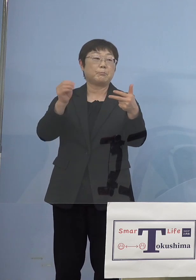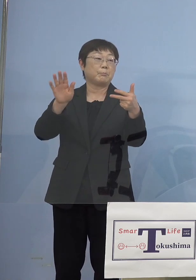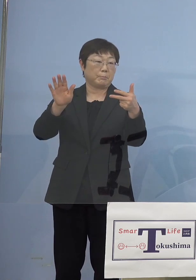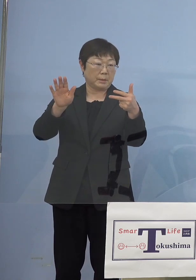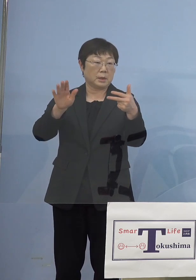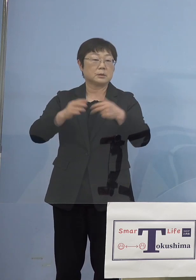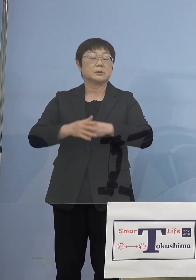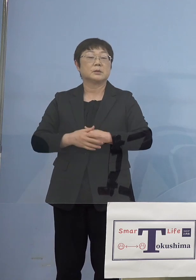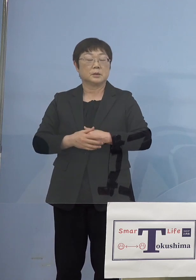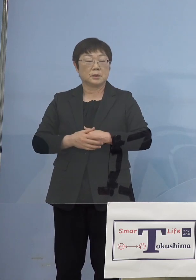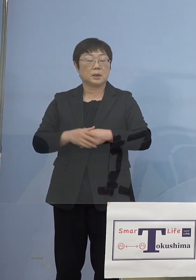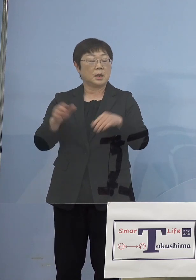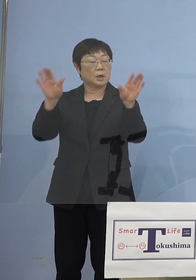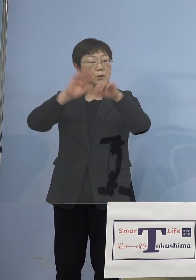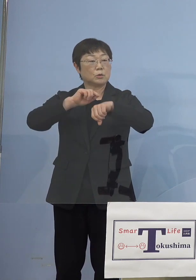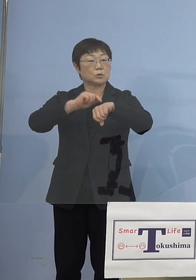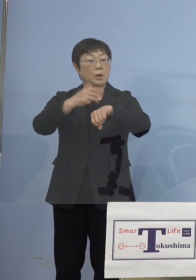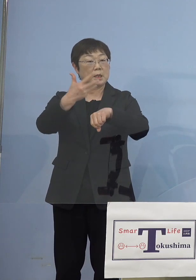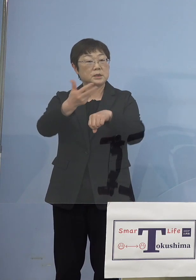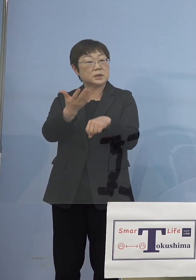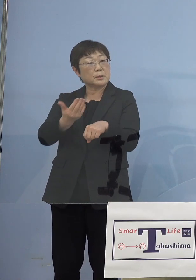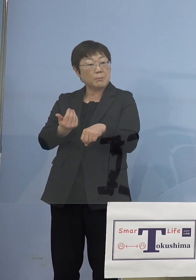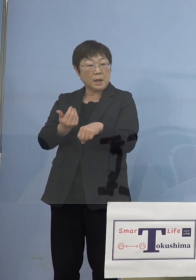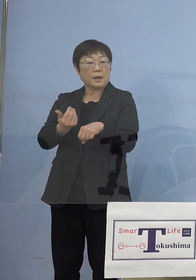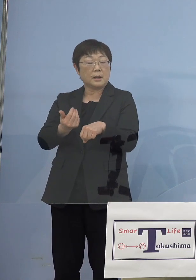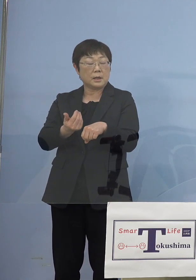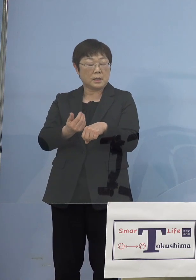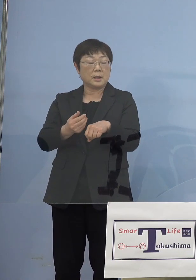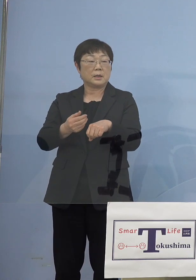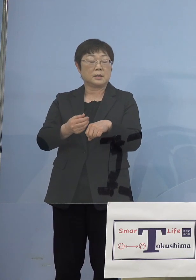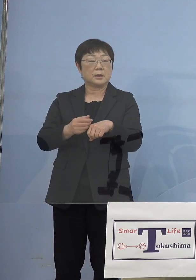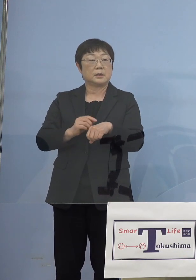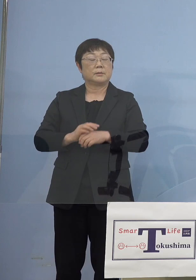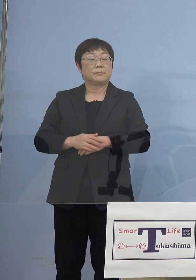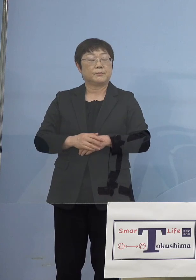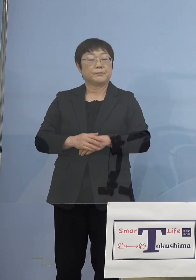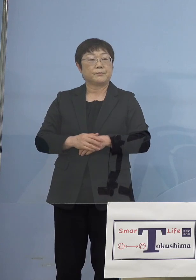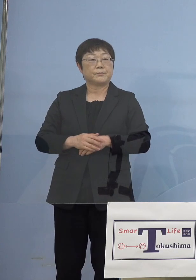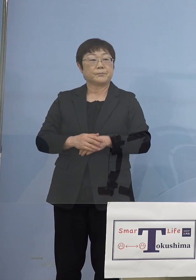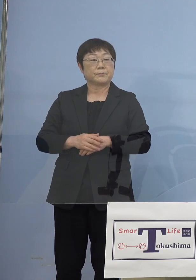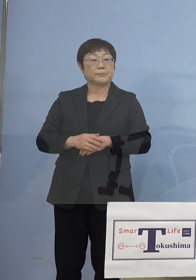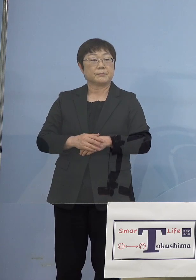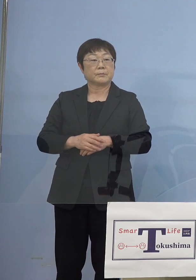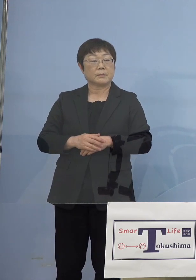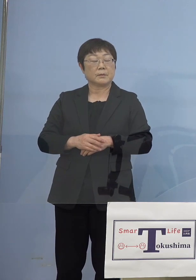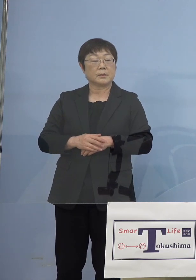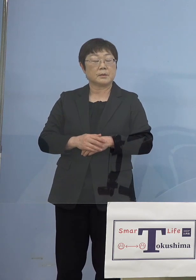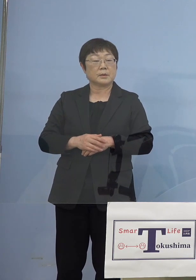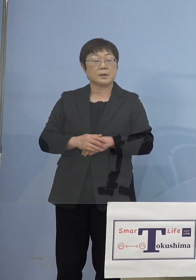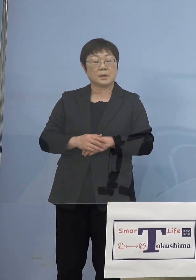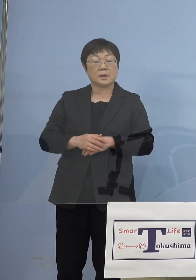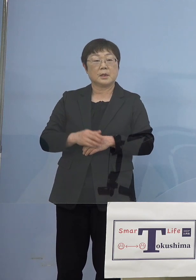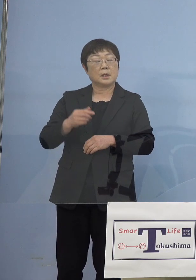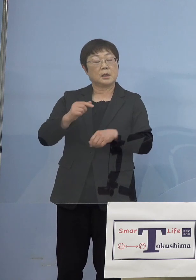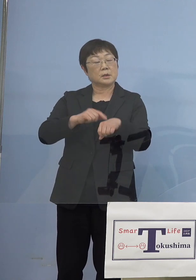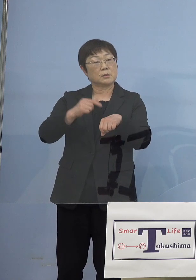実は8時よりも早く例えば18時とか 18時半とかで終わってしまっている